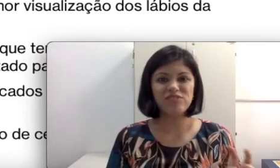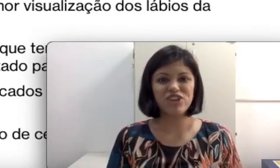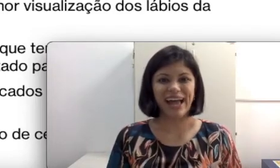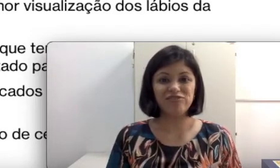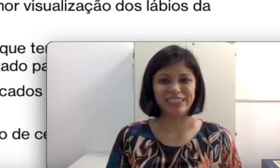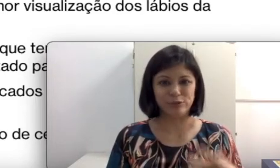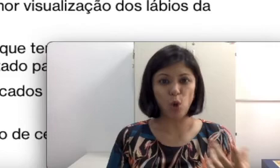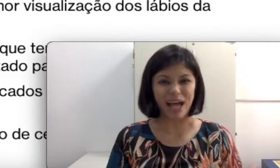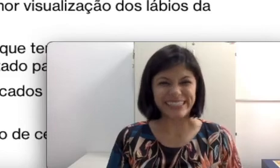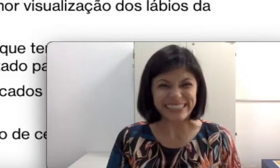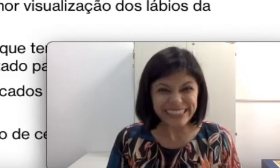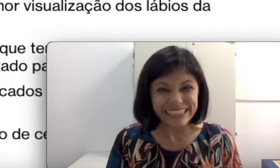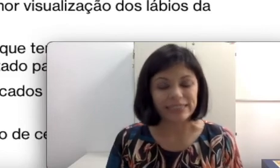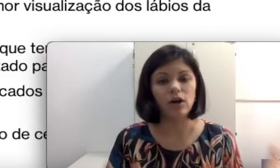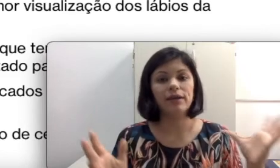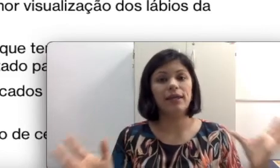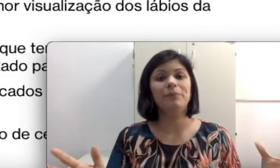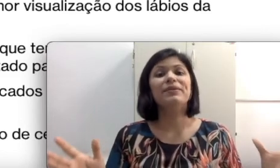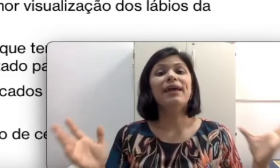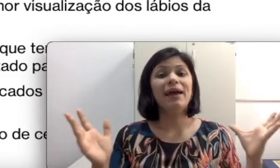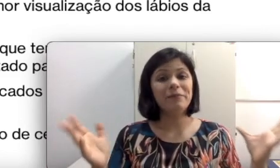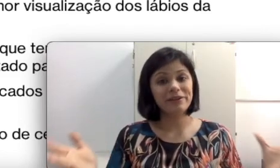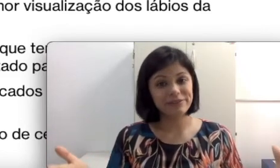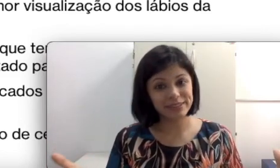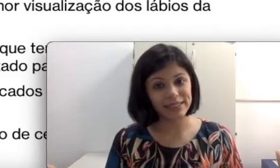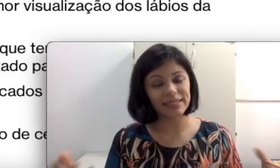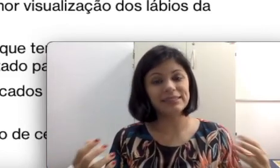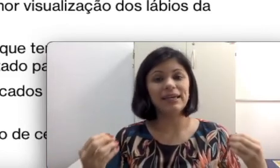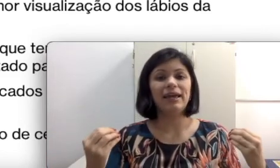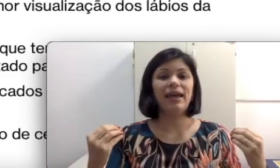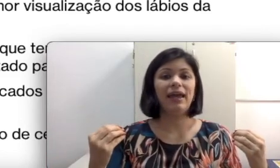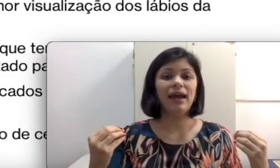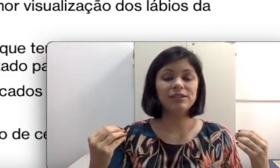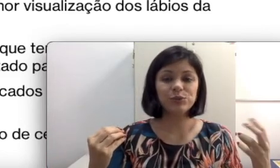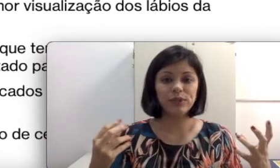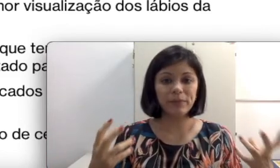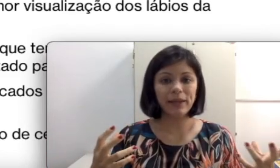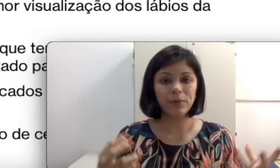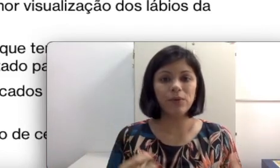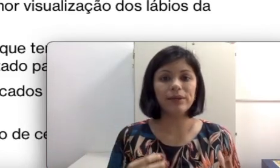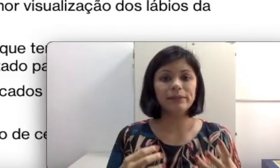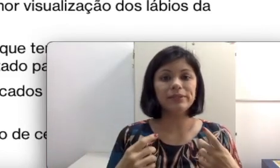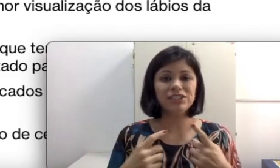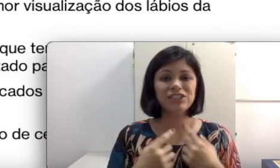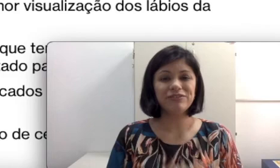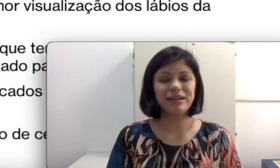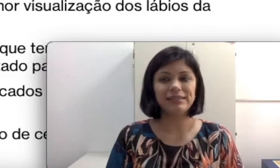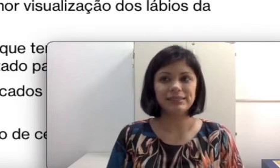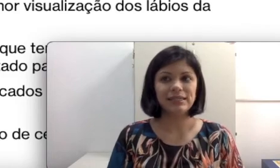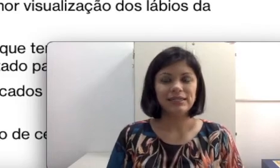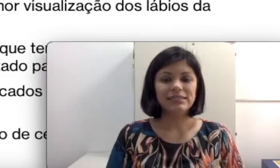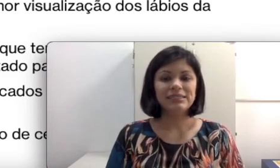para ficar falando assim. É para que vocês articulem bem a boca. Tem muita gente que